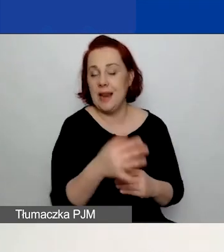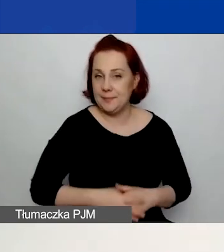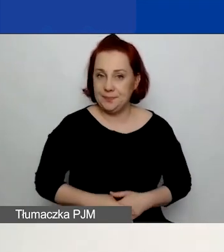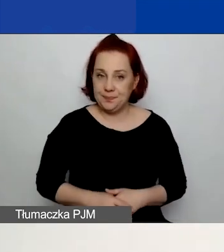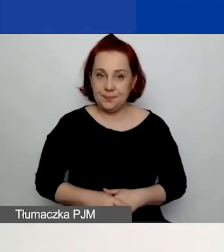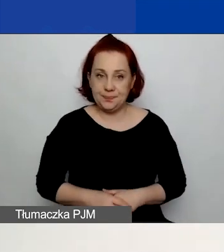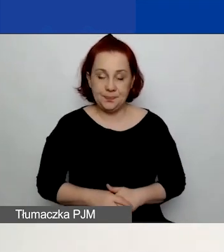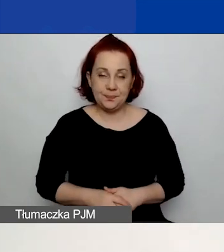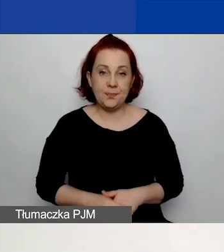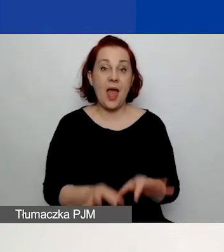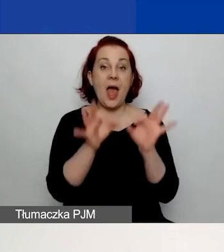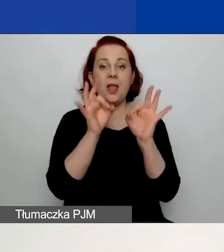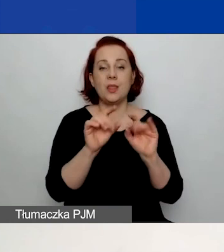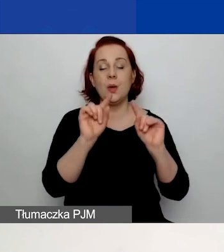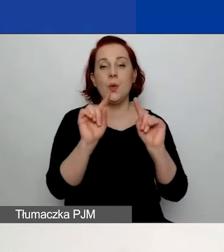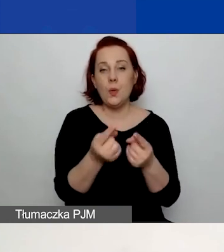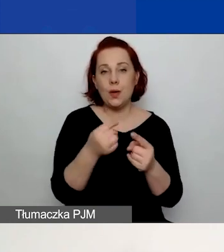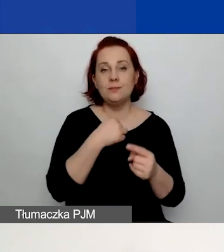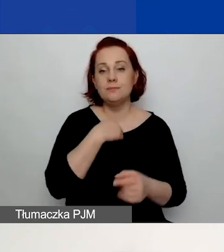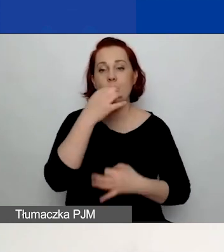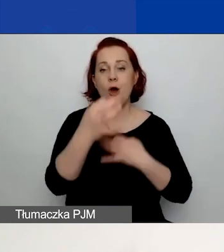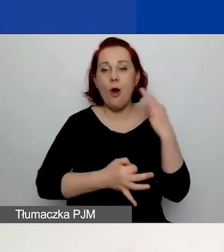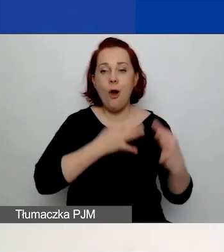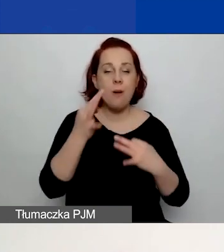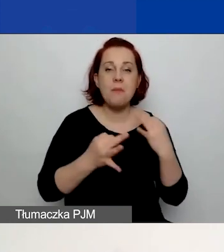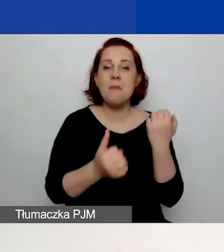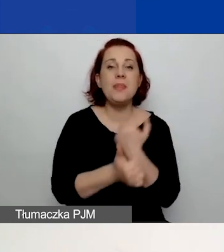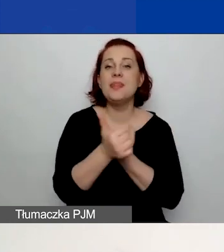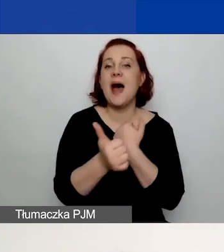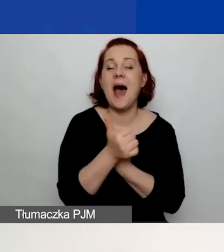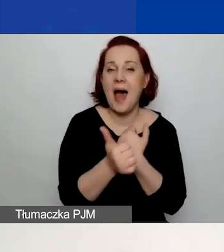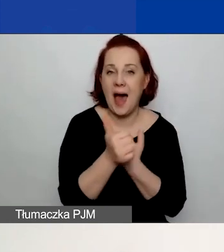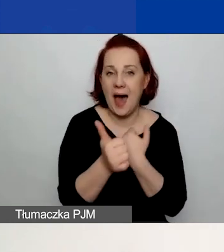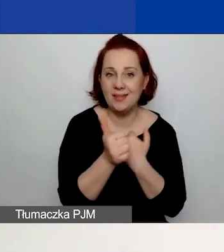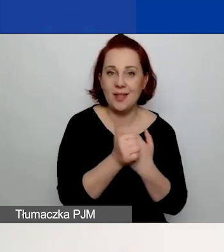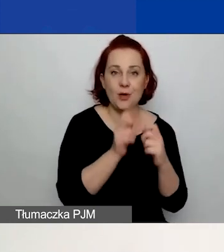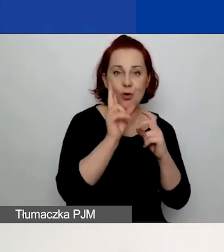Teraz pokrótce opowiem, jakie dane znajdują się w poszczególnych częściach.